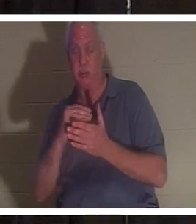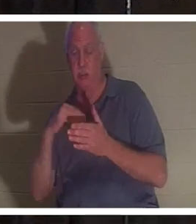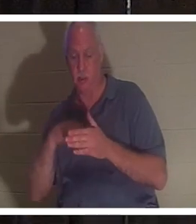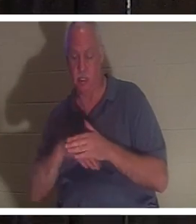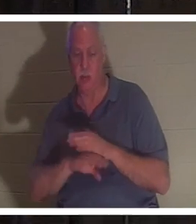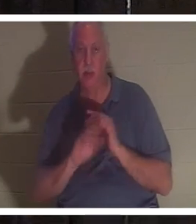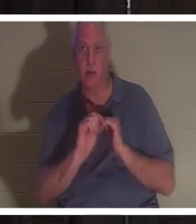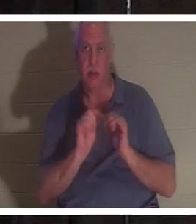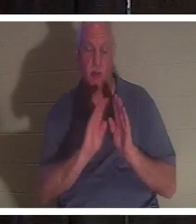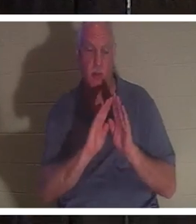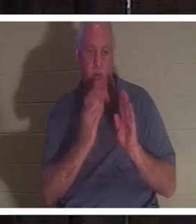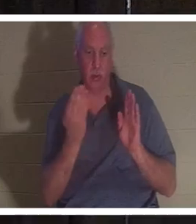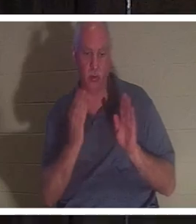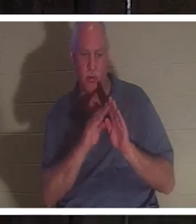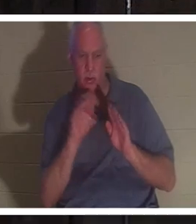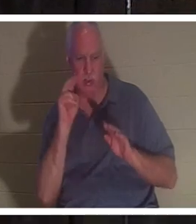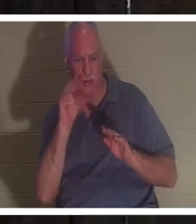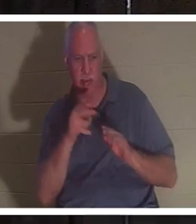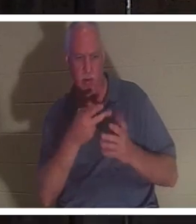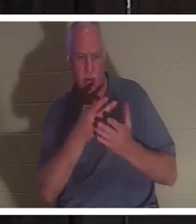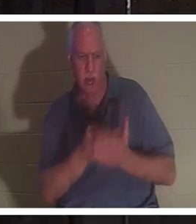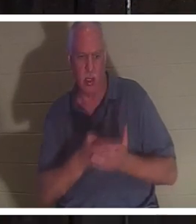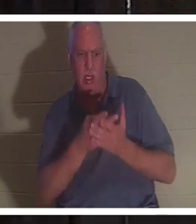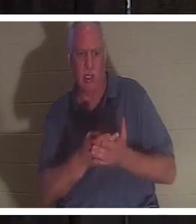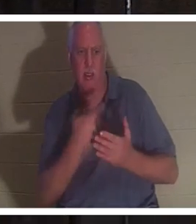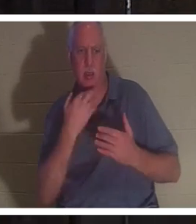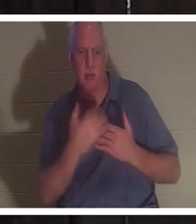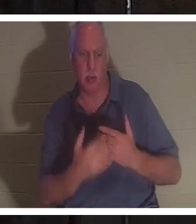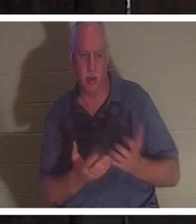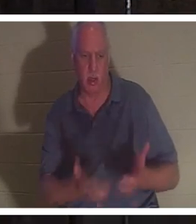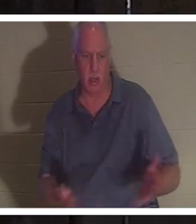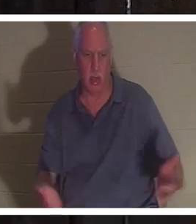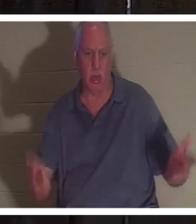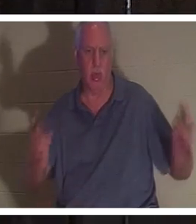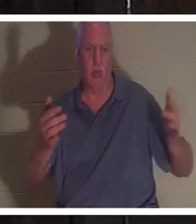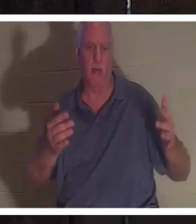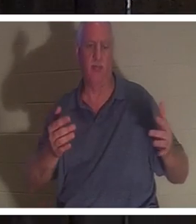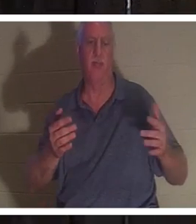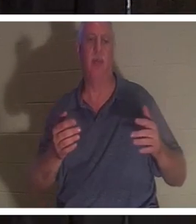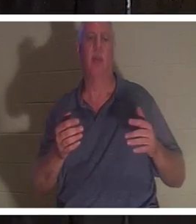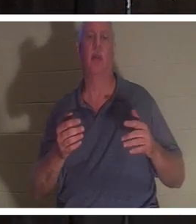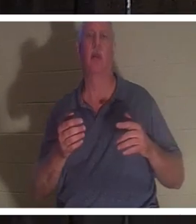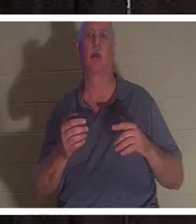porte de la salle de bain, l'avait vue allongée dans une mare de sang là-bas. Il a testé son pouls et il n'y avait pas de pouls.